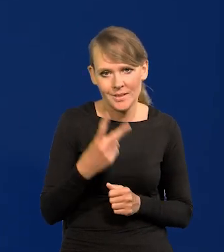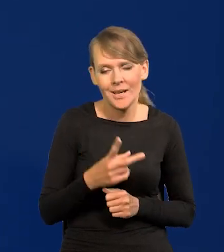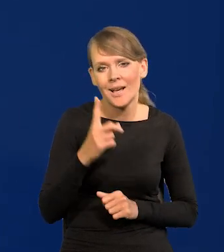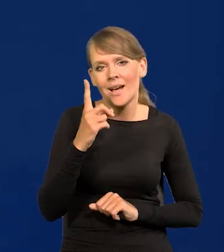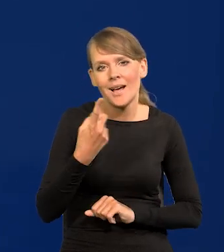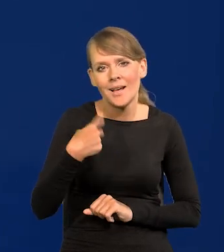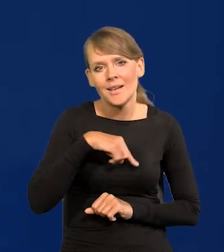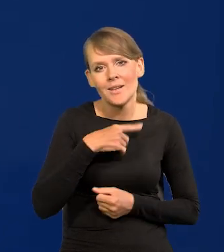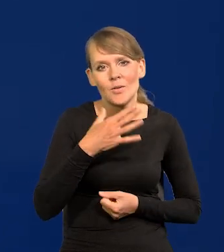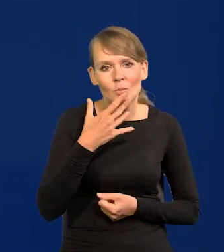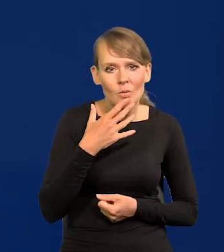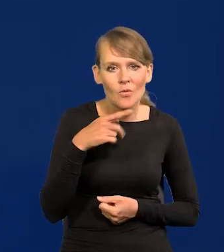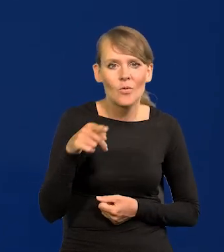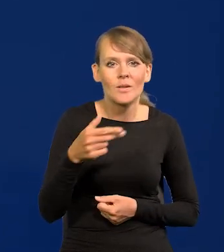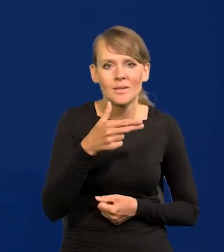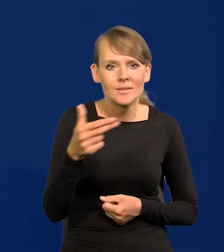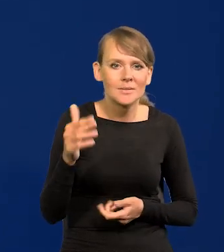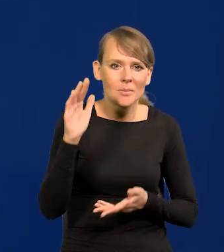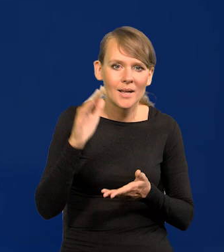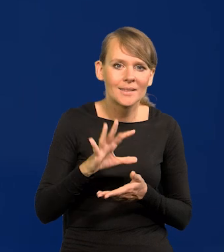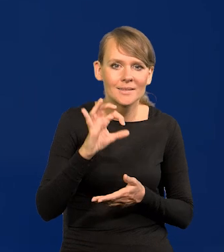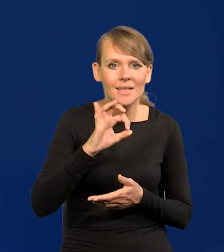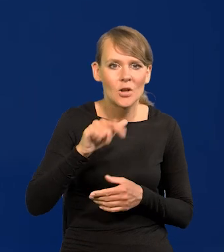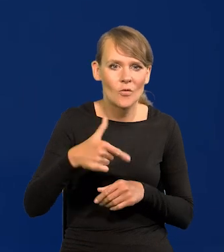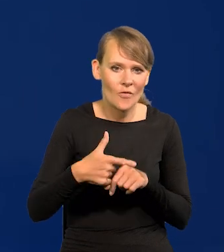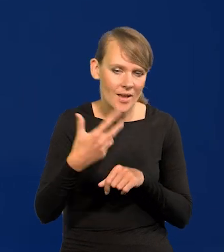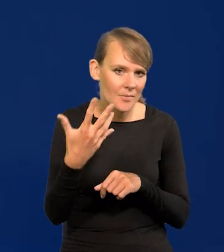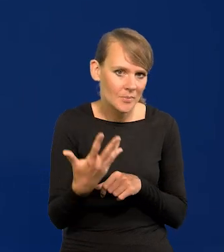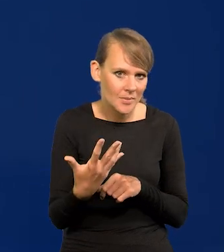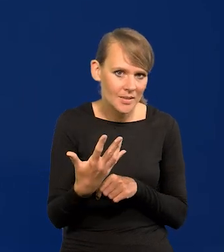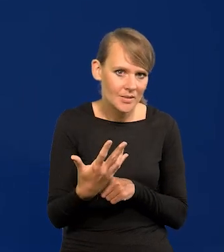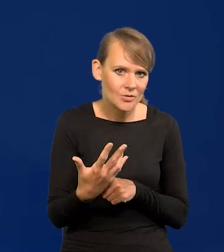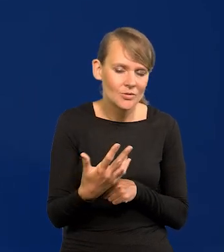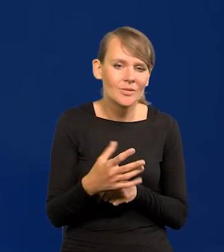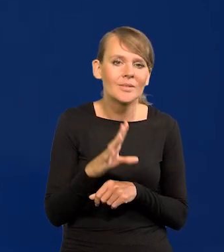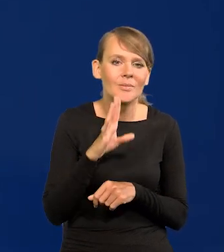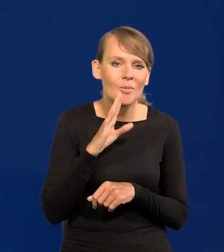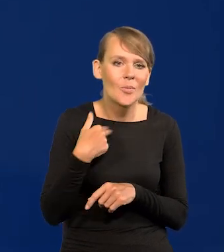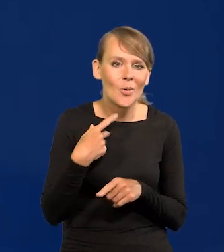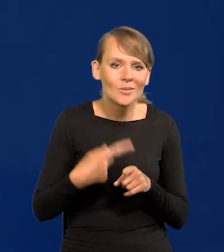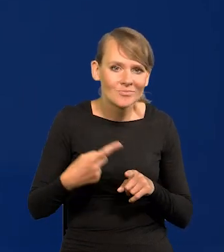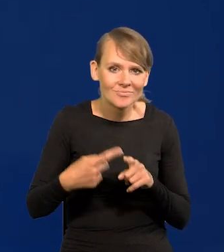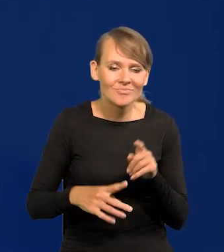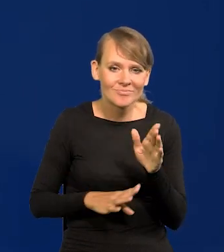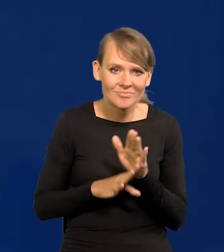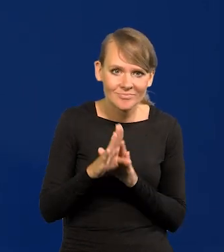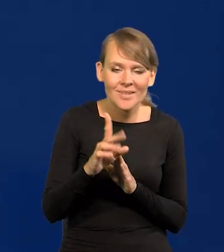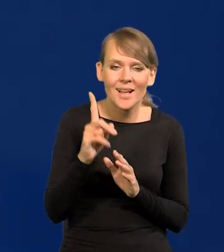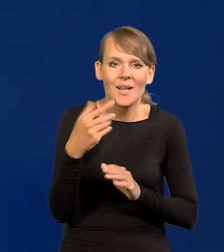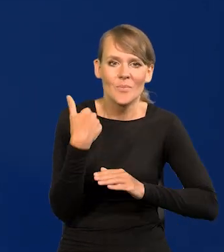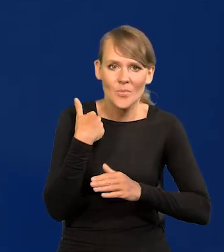Ale mówimy o inflacji, o spadku typu 0,25. Tak jak się wznosiliśmy stopniowo, chociaż nam radzono,